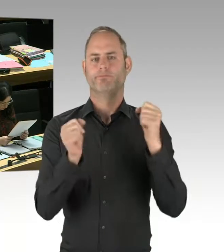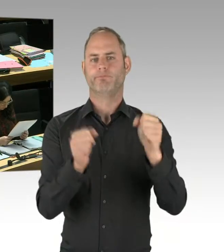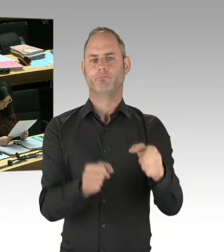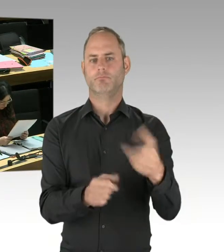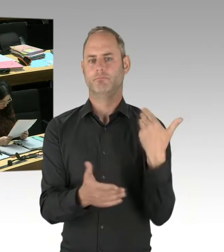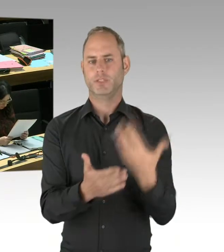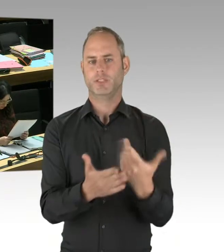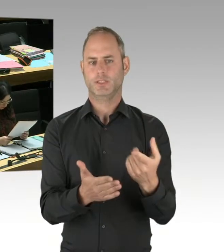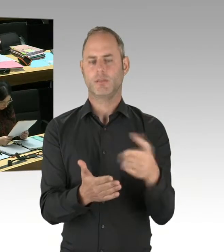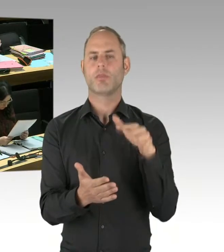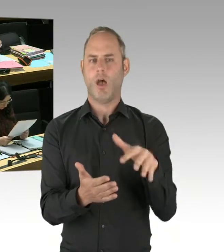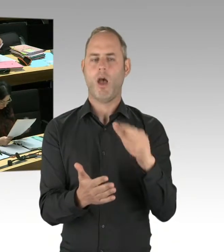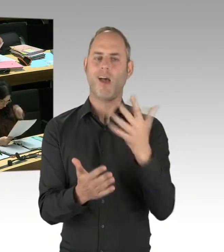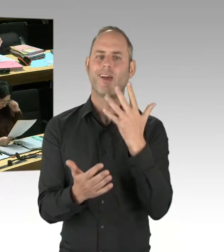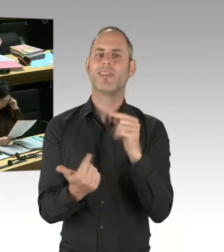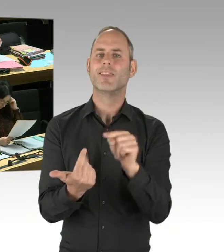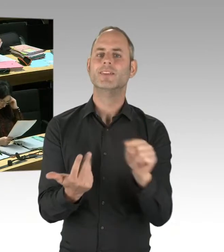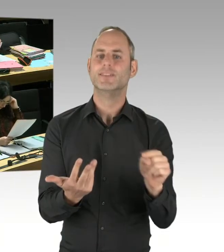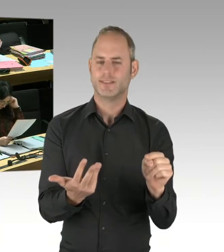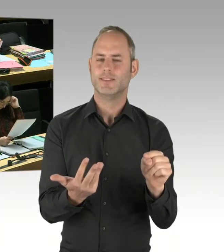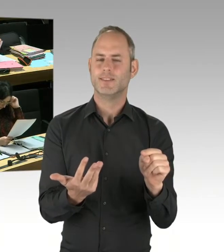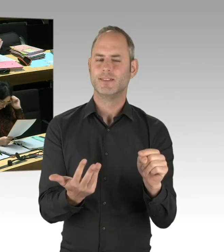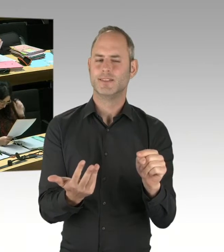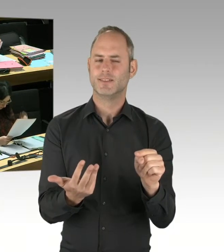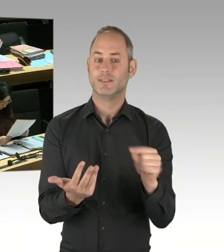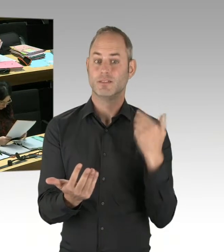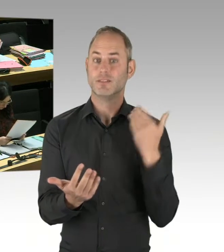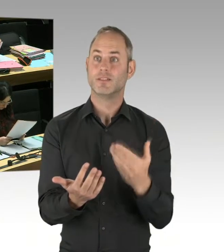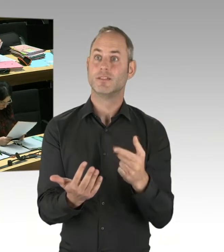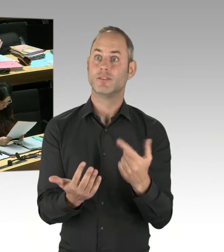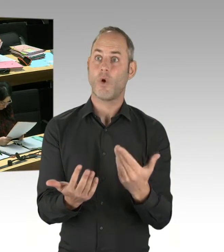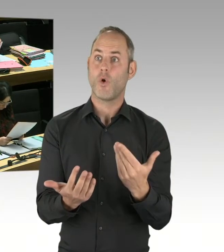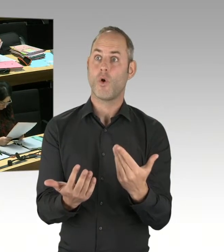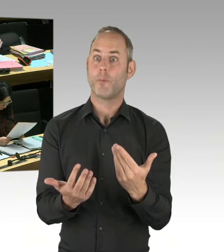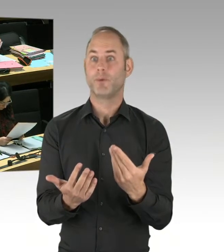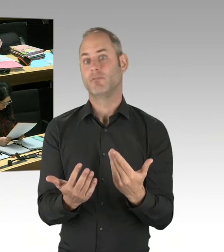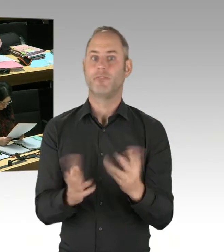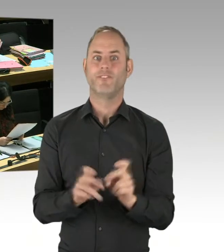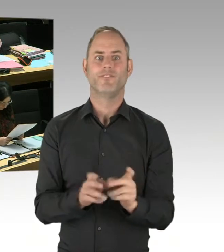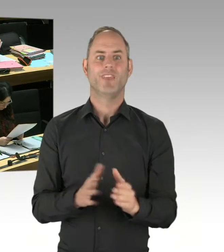wird der Erfolg letztendlich zeigen. Aber eins wissen wir mit Sicherheit: